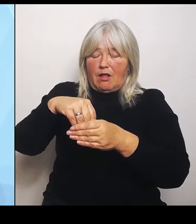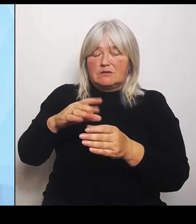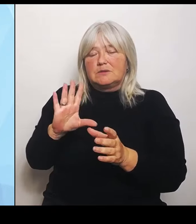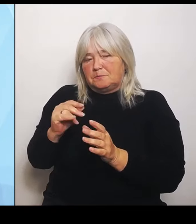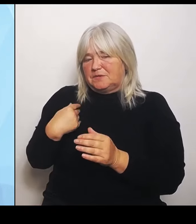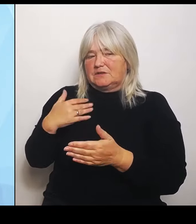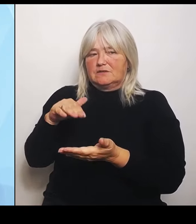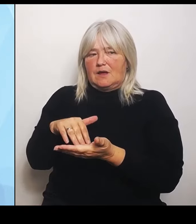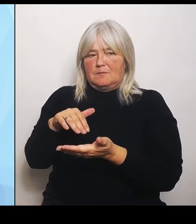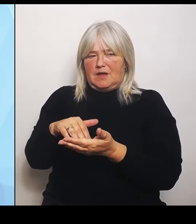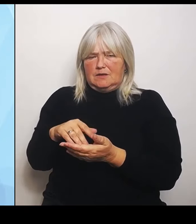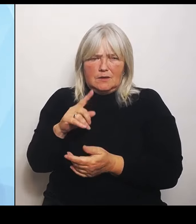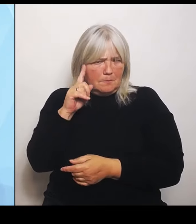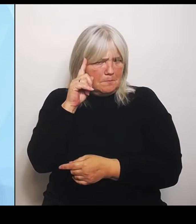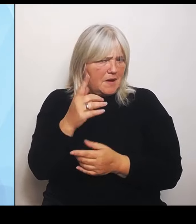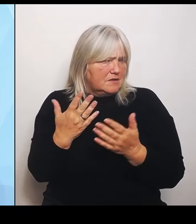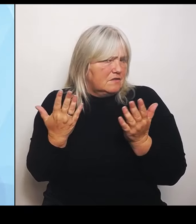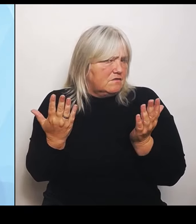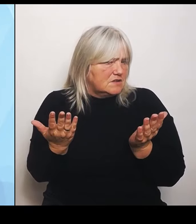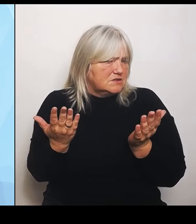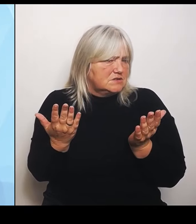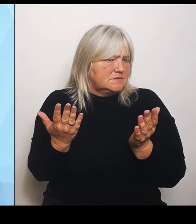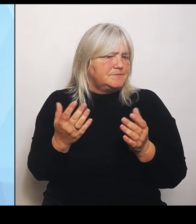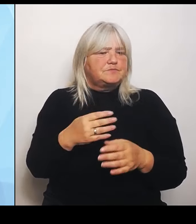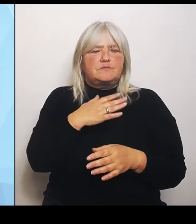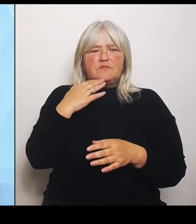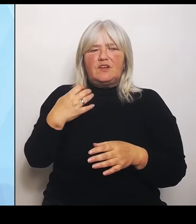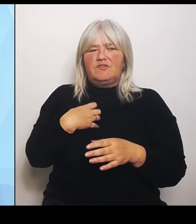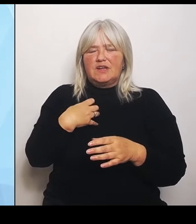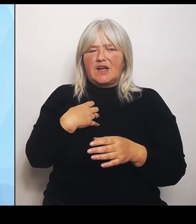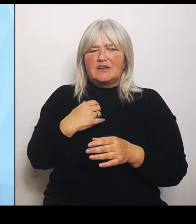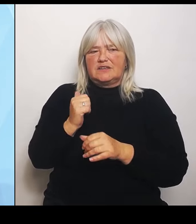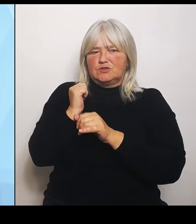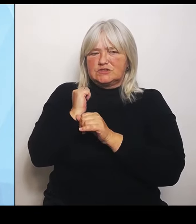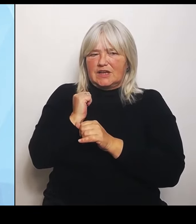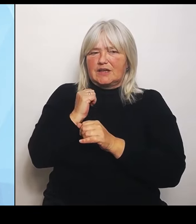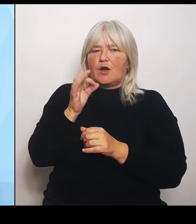haben sich längst auf den Weg gemacht. Sie haben zumindest eine Prüfung der jeweiligen Strukturen veranlasst und